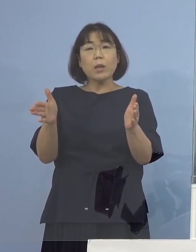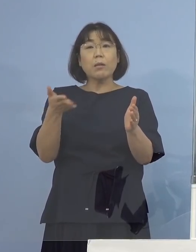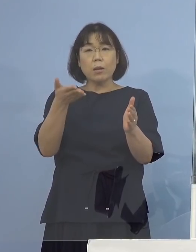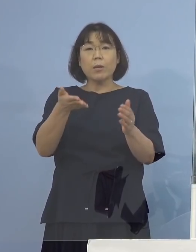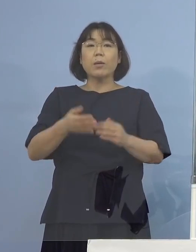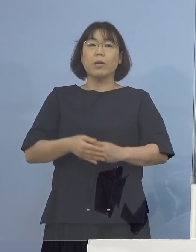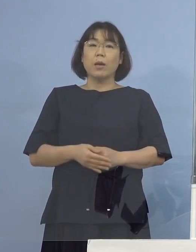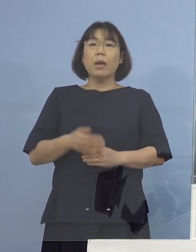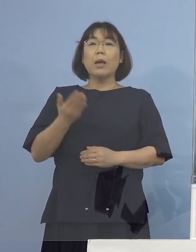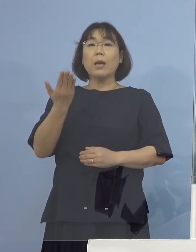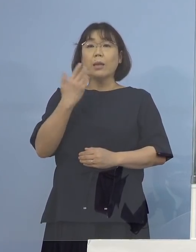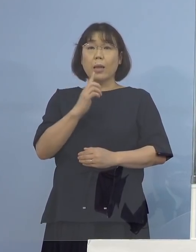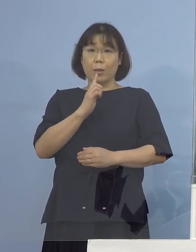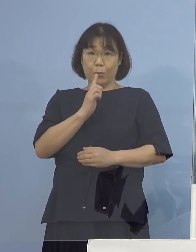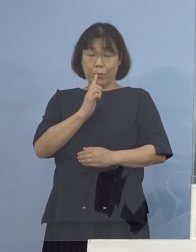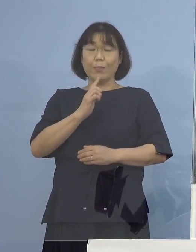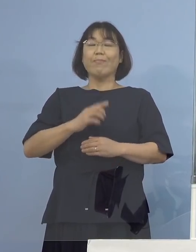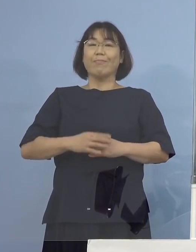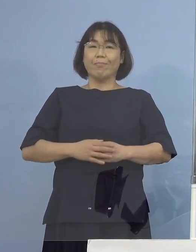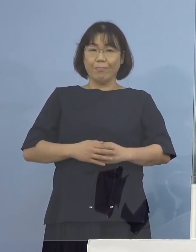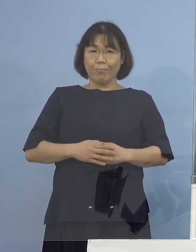（知事） 先ほども少し触れさせていただきましたが